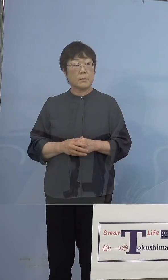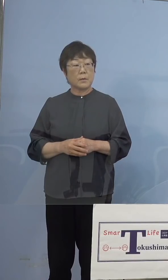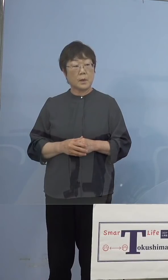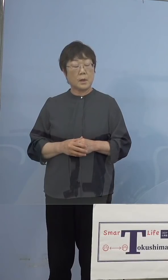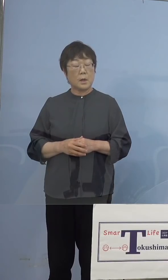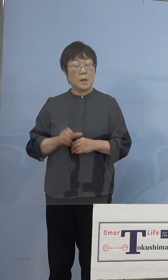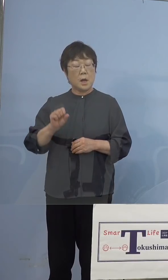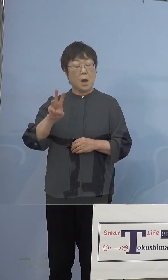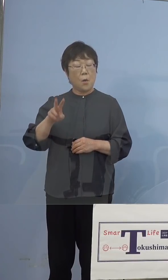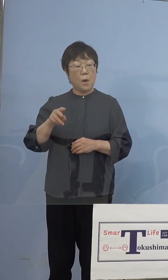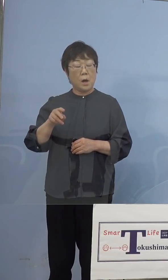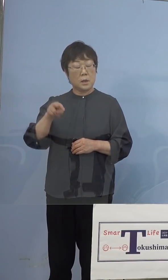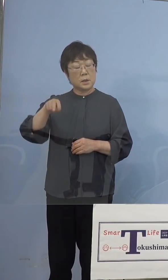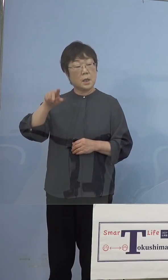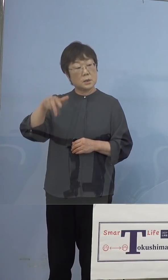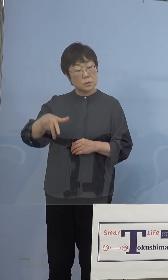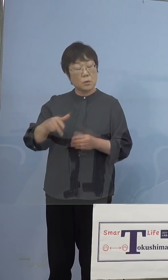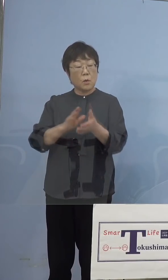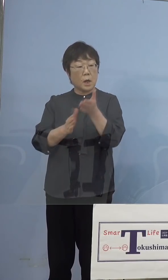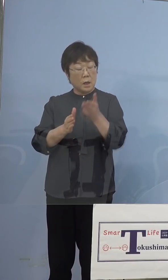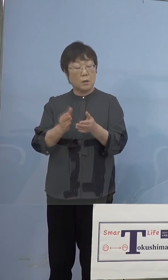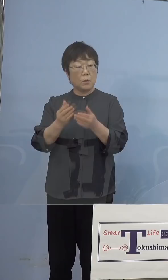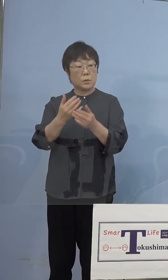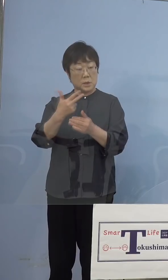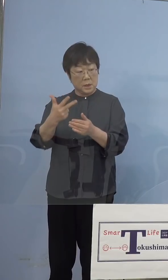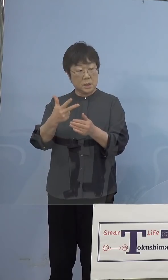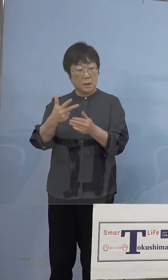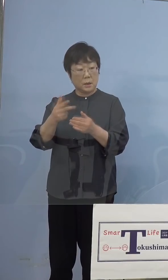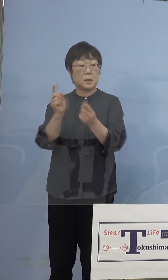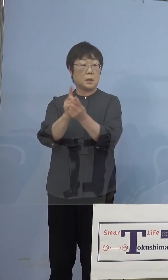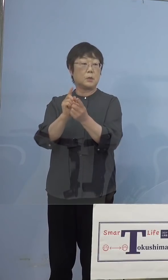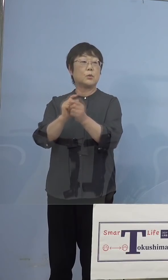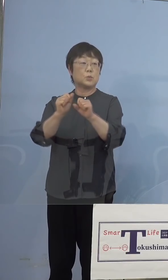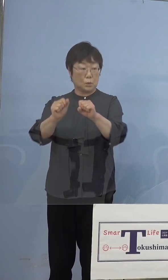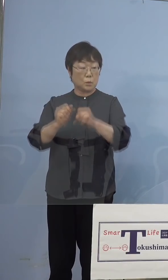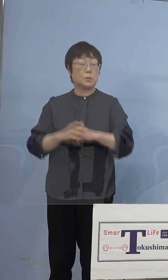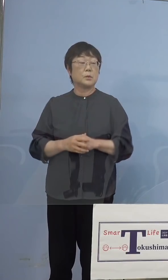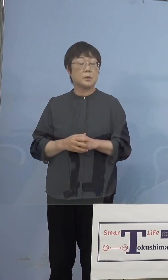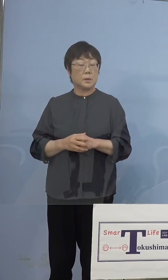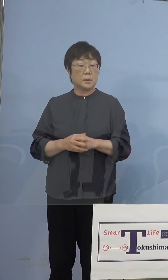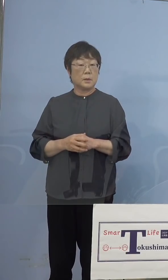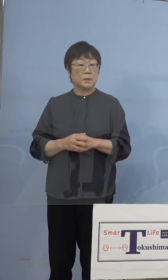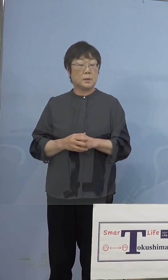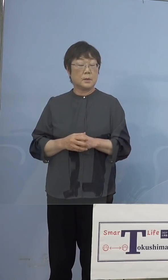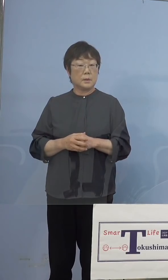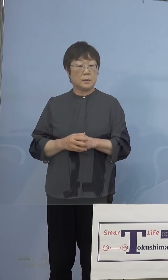潜在看護師を意味されていると 思うんですけど、その方が優先接種を